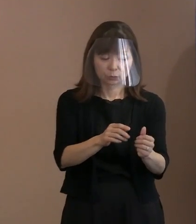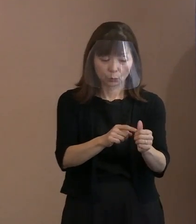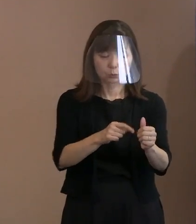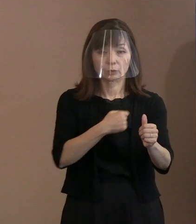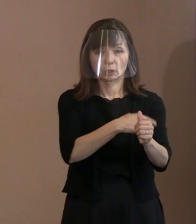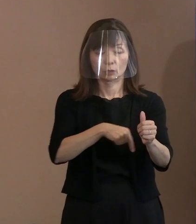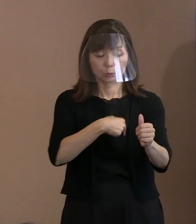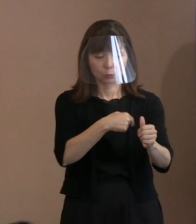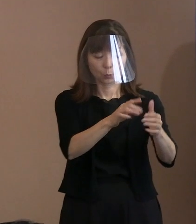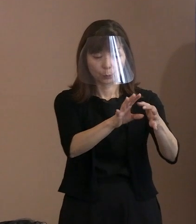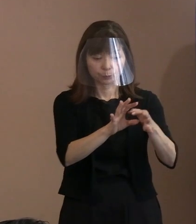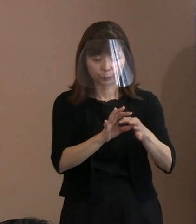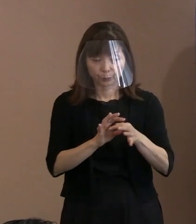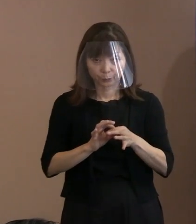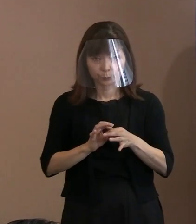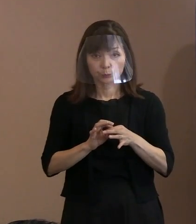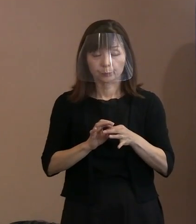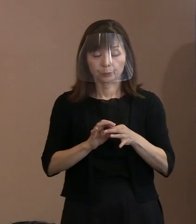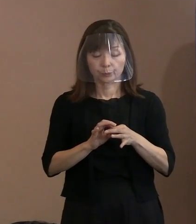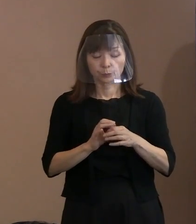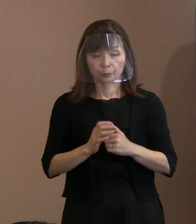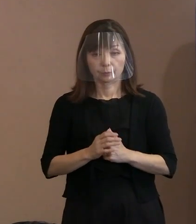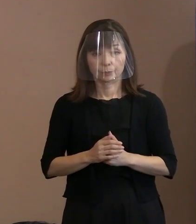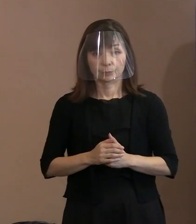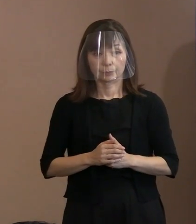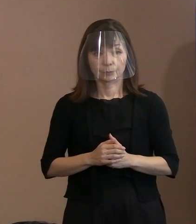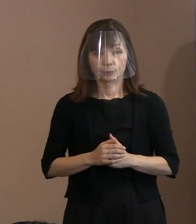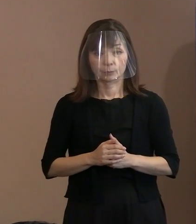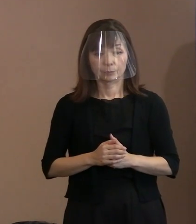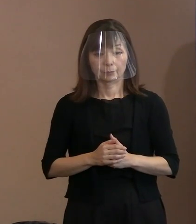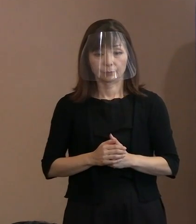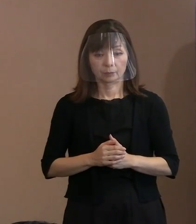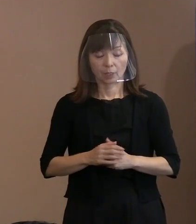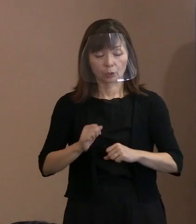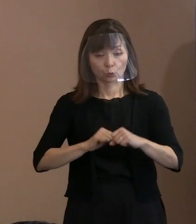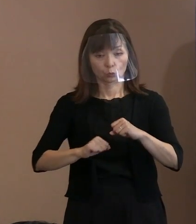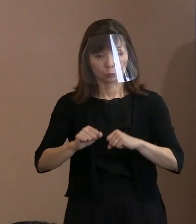何か取り組みましょうか といった意見の中で､